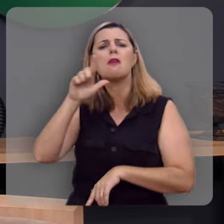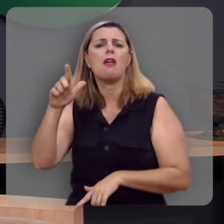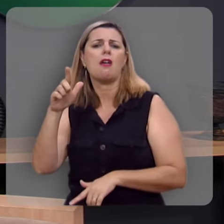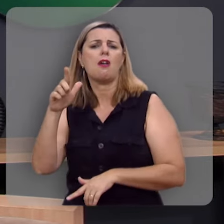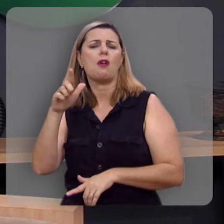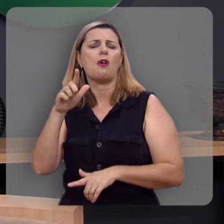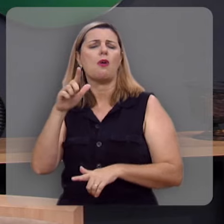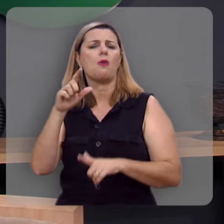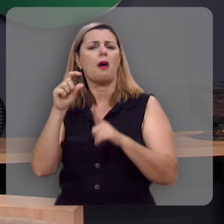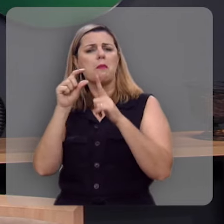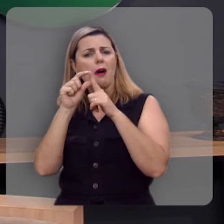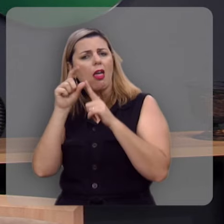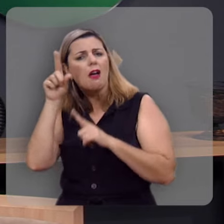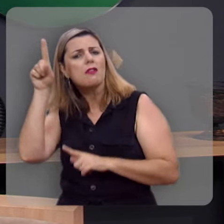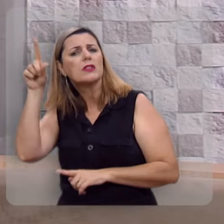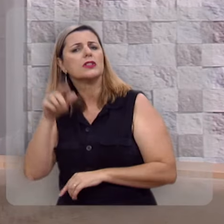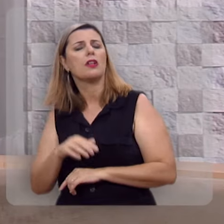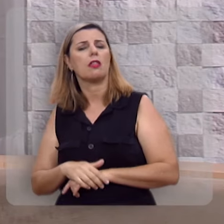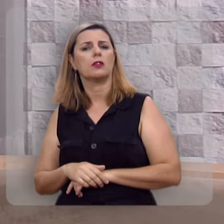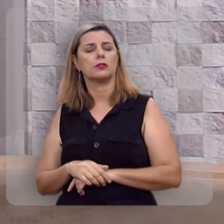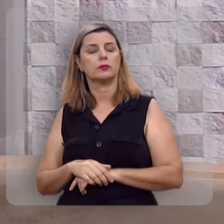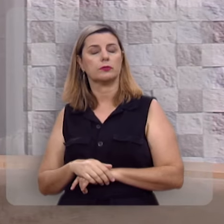o destilar dos favos.